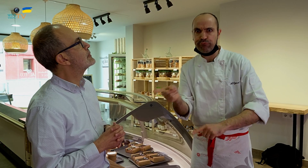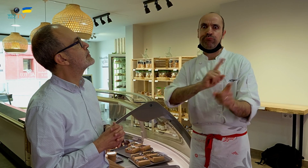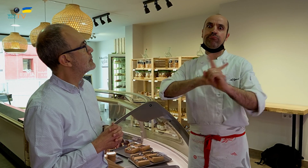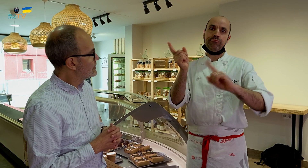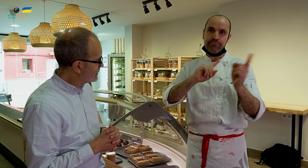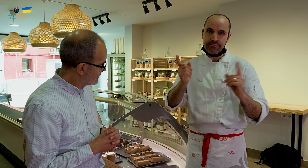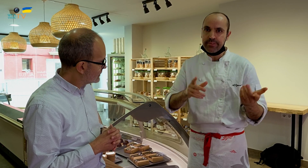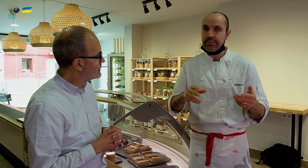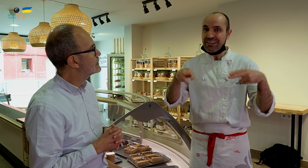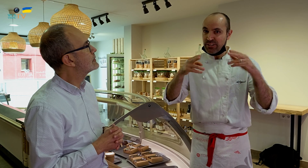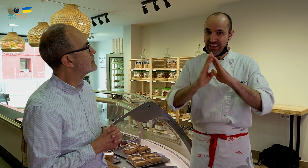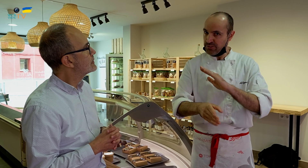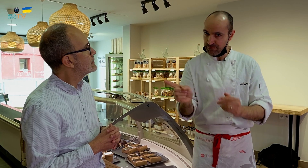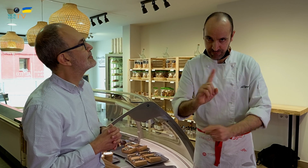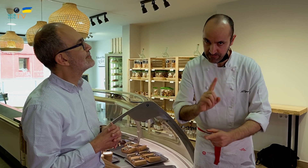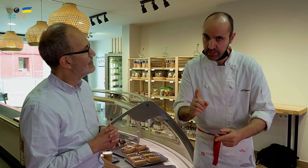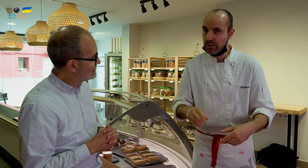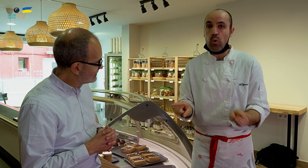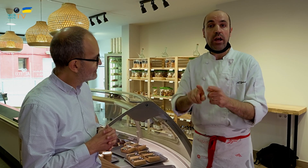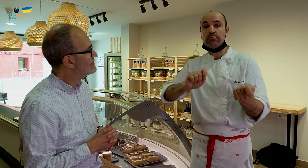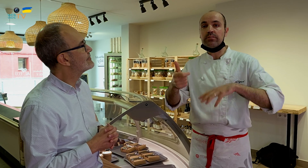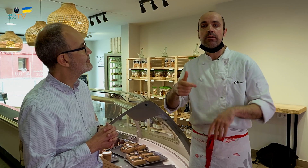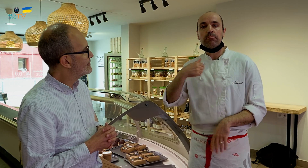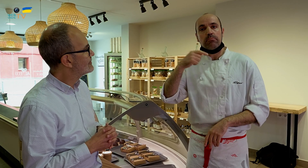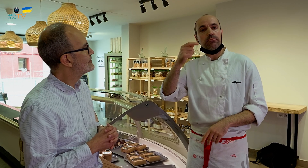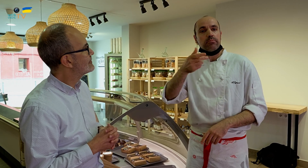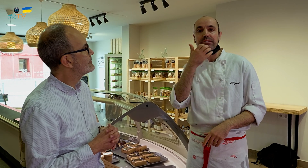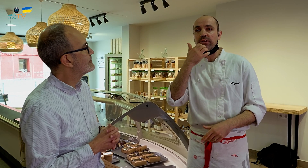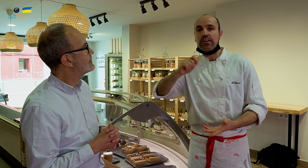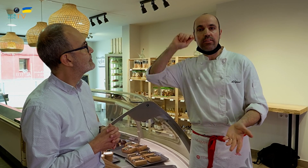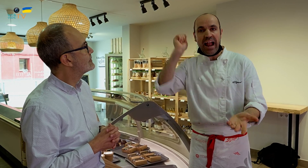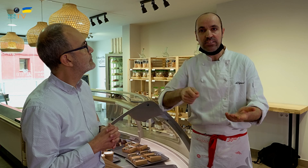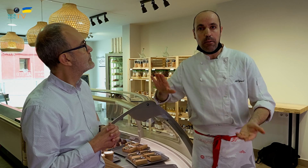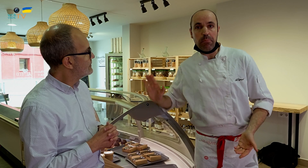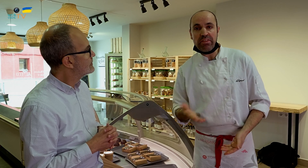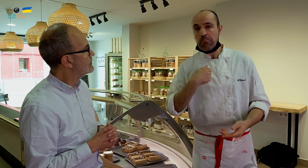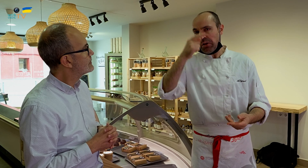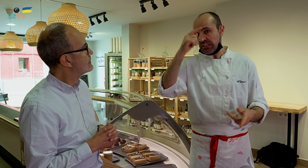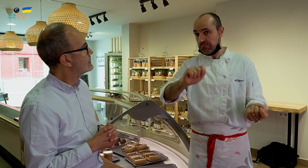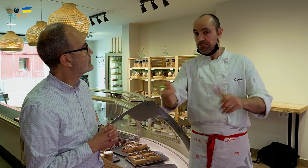y eso tampoco puede ser. En el restaurante no se sirve directamente. Es parecido al tenis o al padel, que pueden parecer similares,